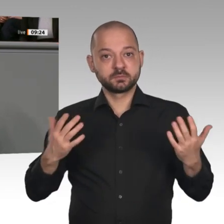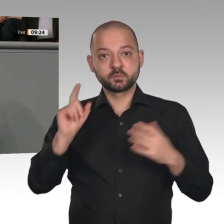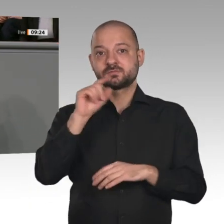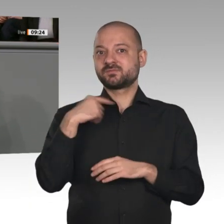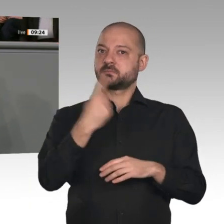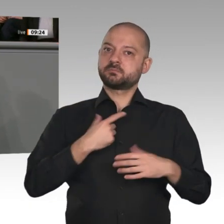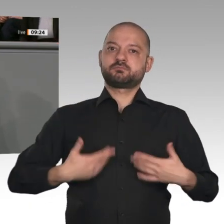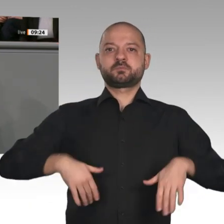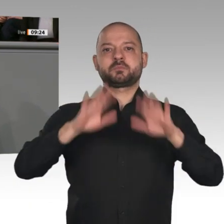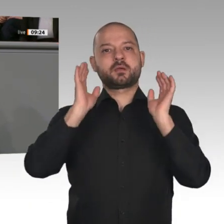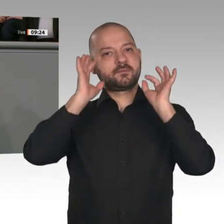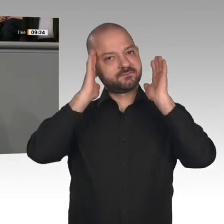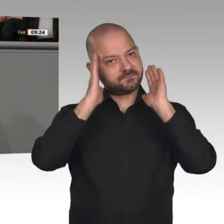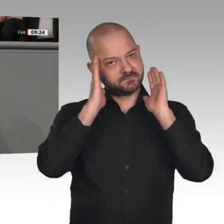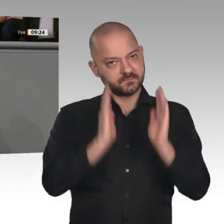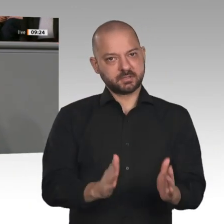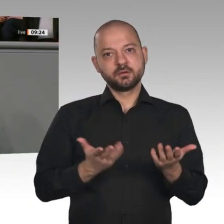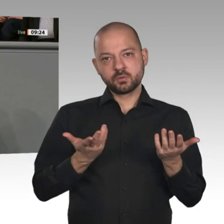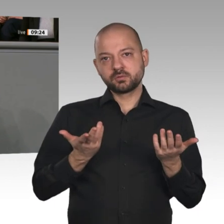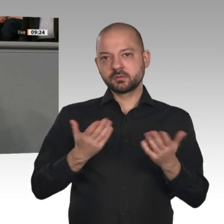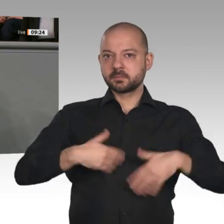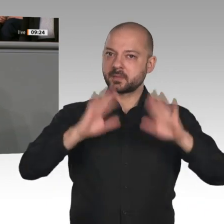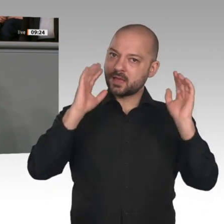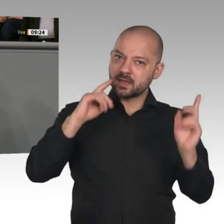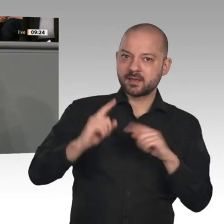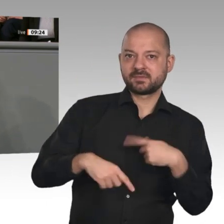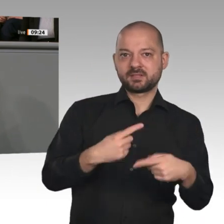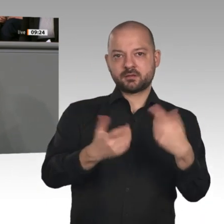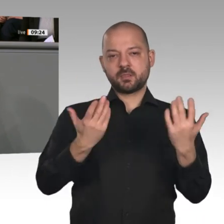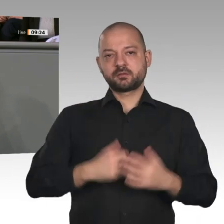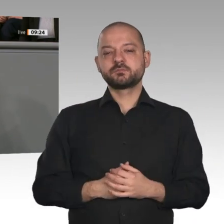Liebe Kolleginnen und Kollegen, das alles heißt aber nicht, dass wir kopflos und